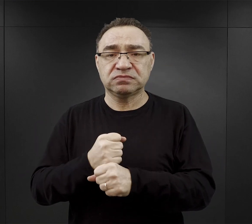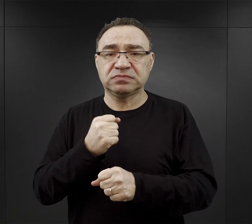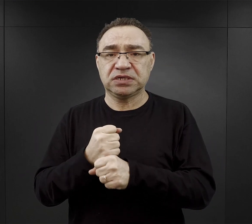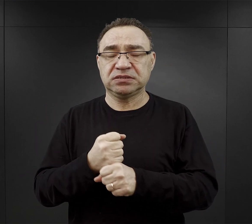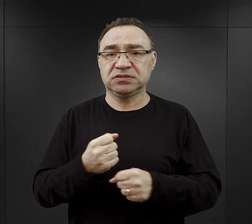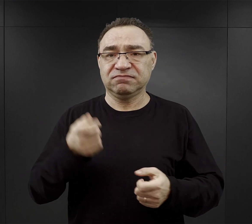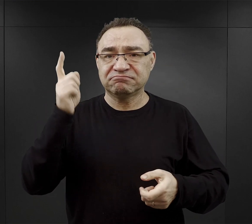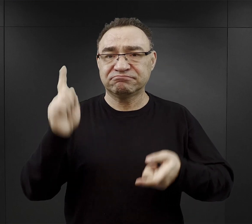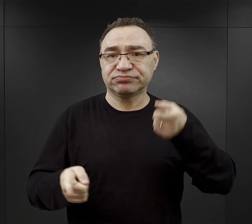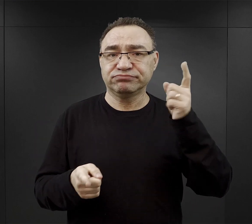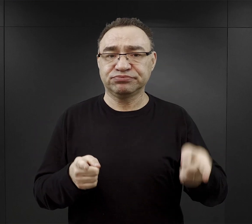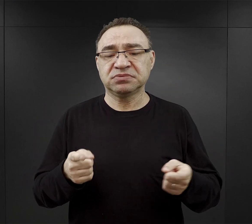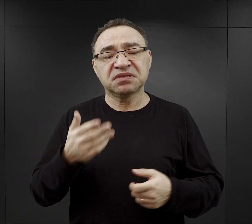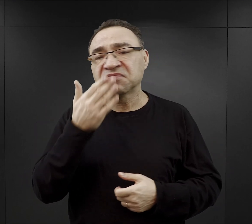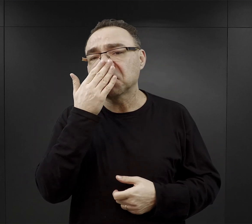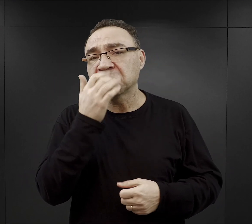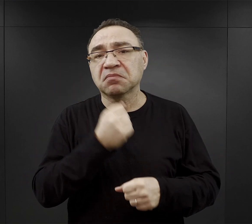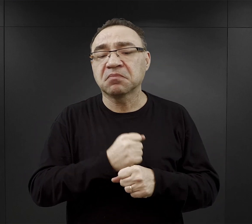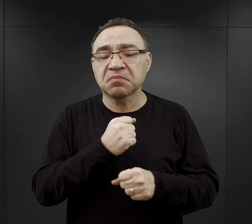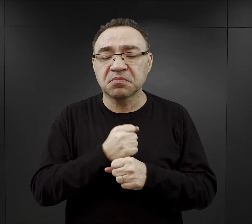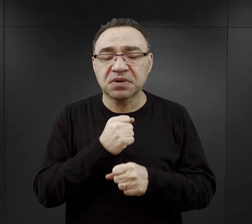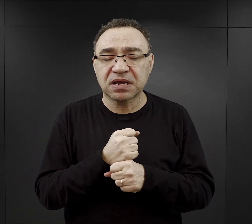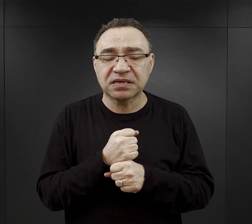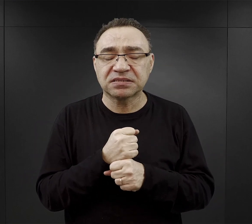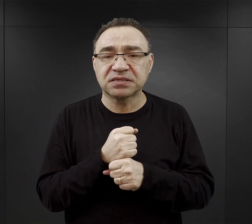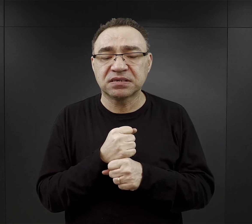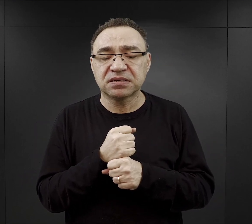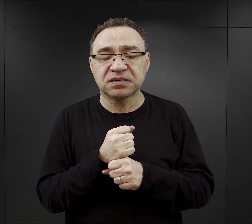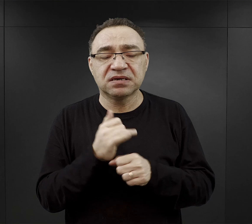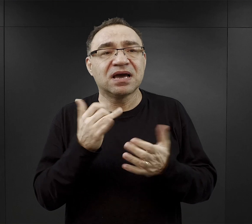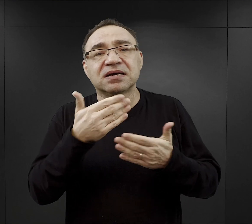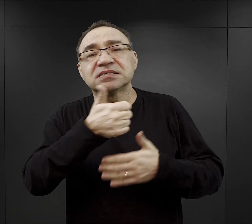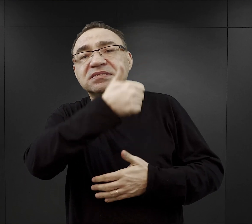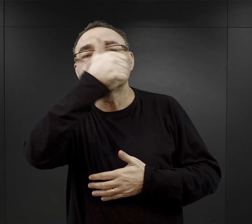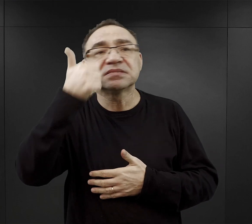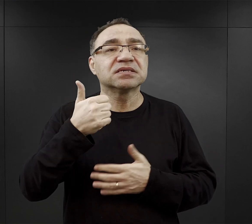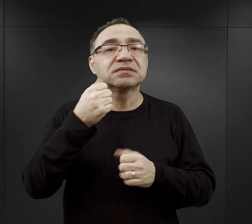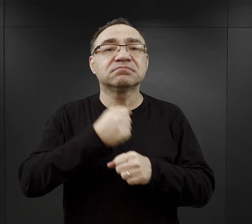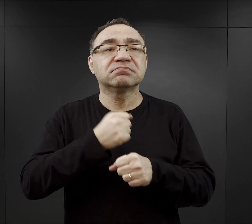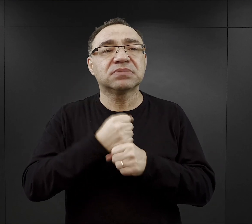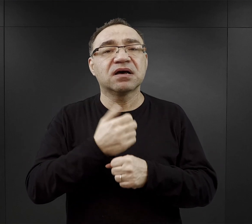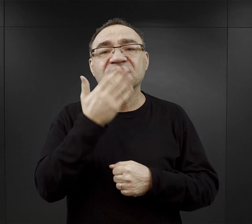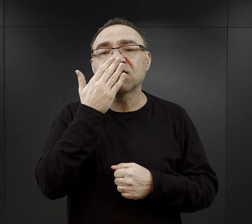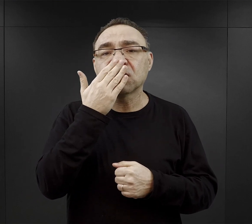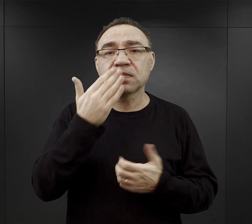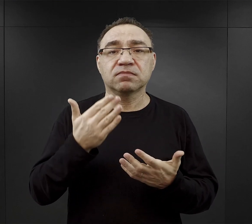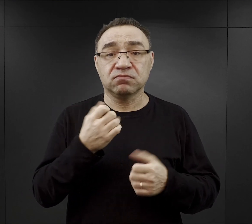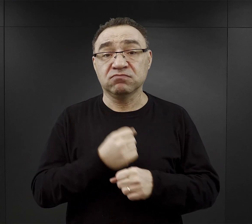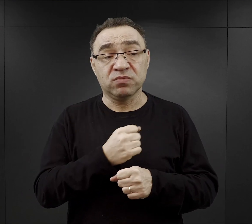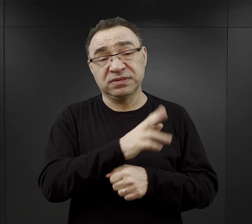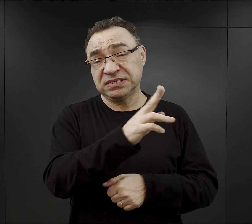Jakie były rodzaje pracy i jak wyglądał dzień pracy więźnia, bo pracować musiał każdy więzień.